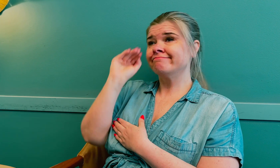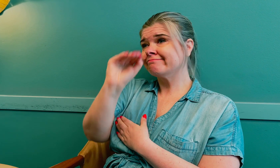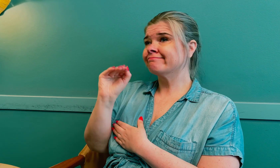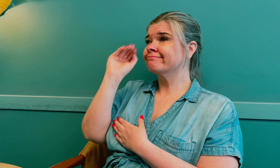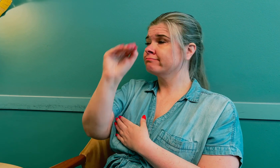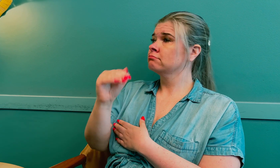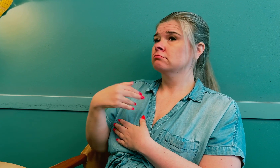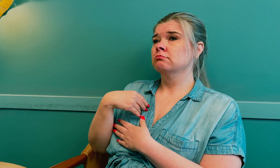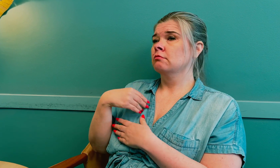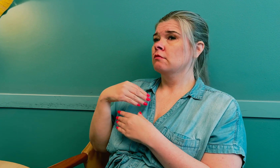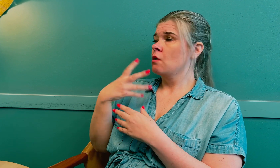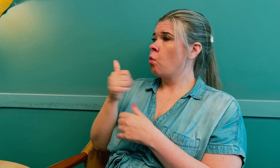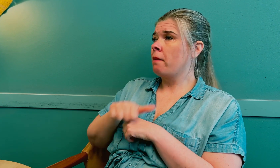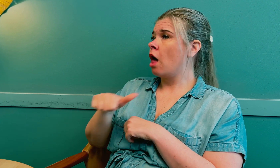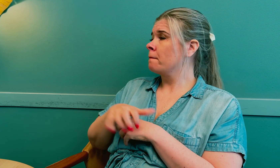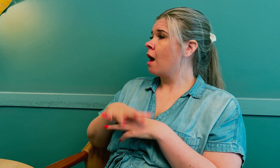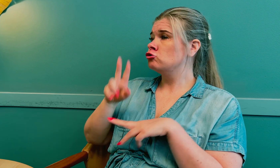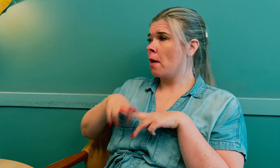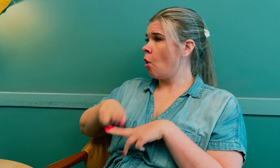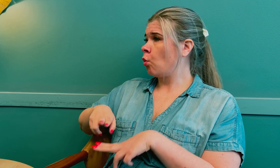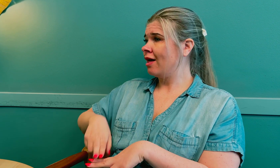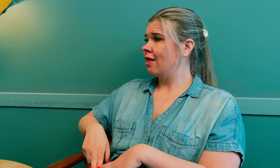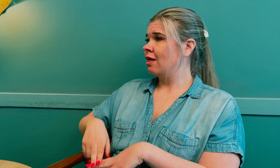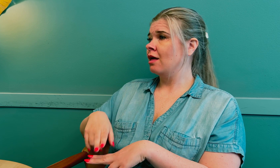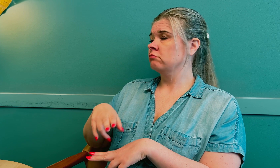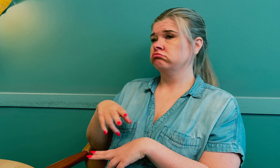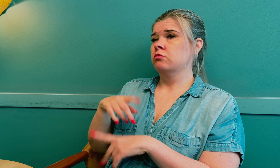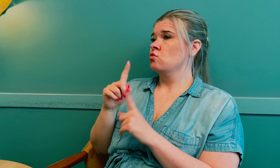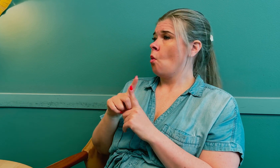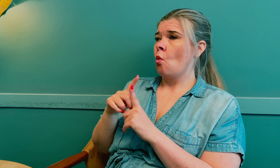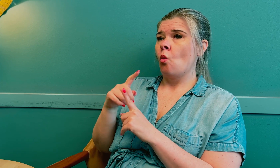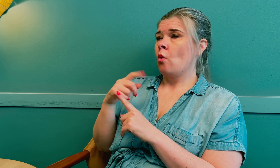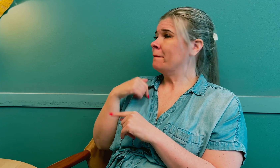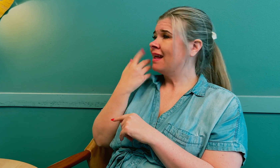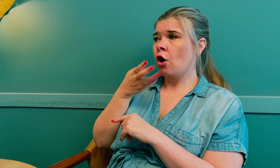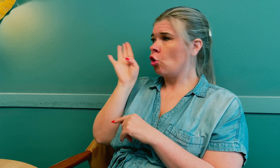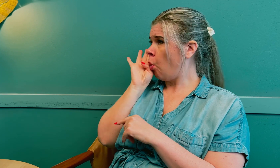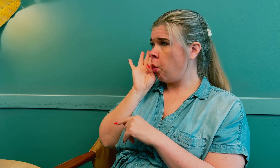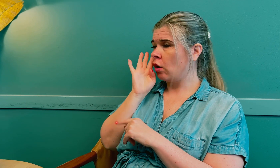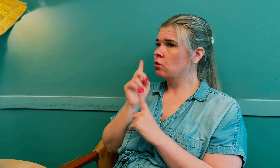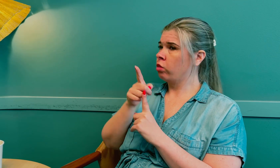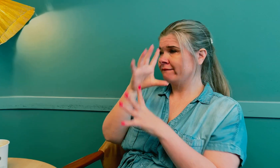Hver gang fortalte at jeg var plaget med forskjellige symptomer, men jeg ble ikke hørt.